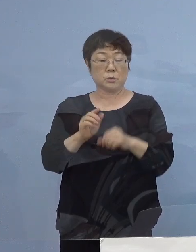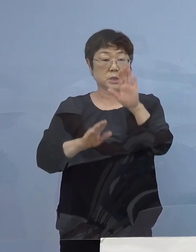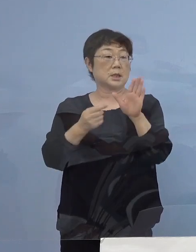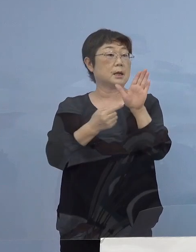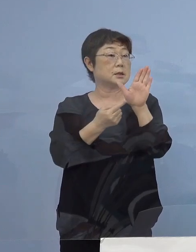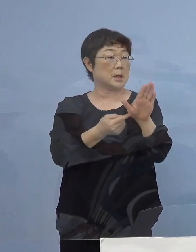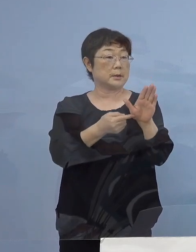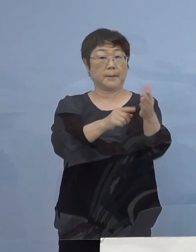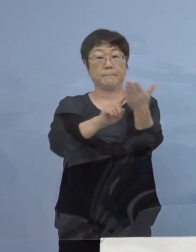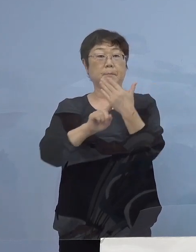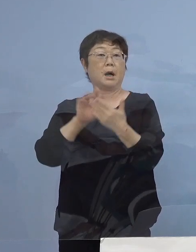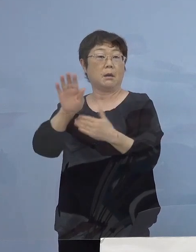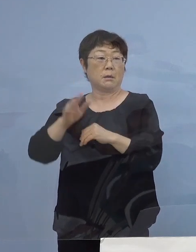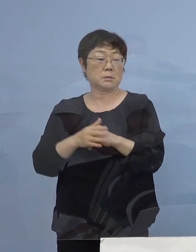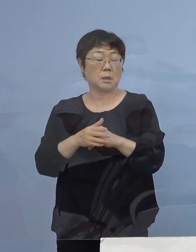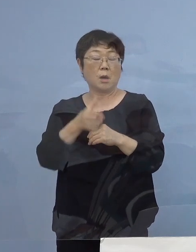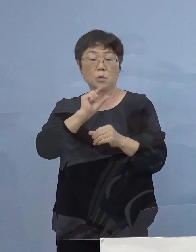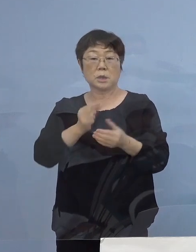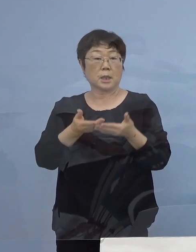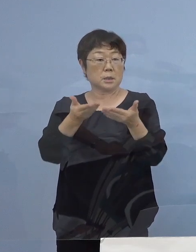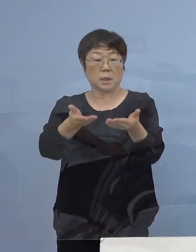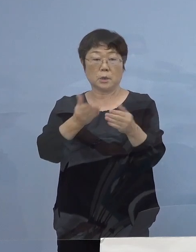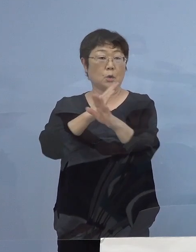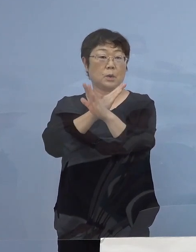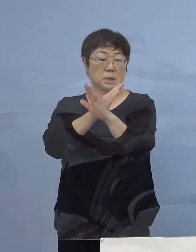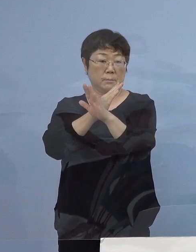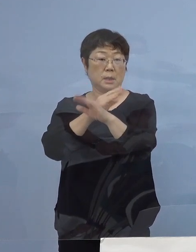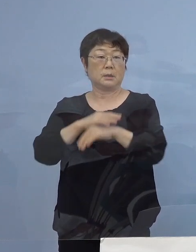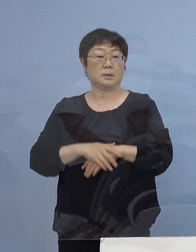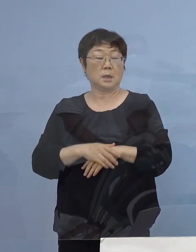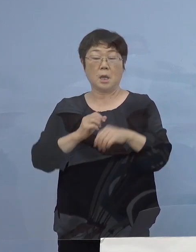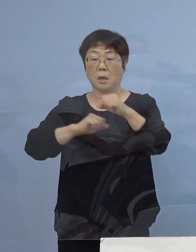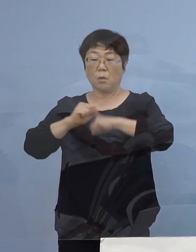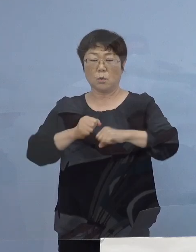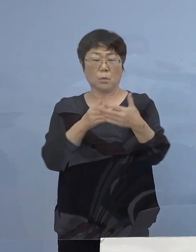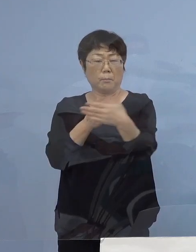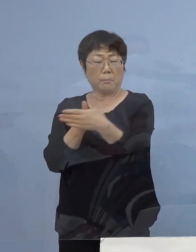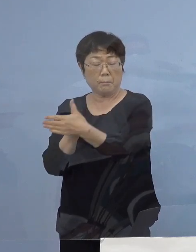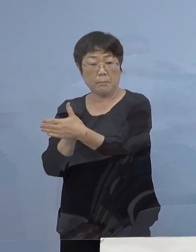お酒の提供も全くダメですし 大変行動が規制をされる、であれば